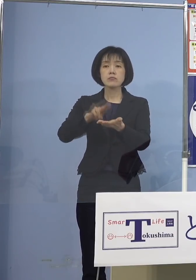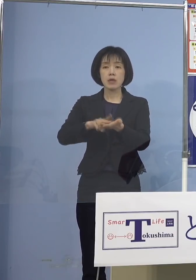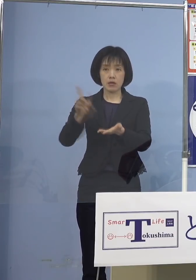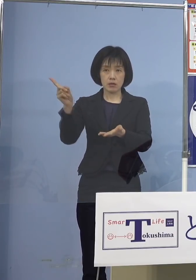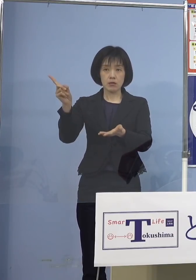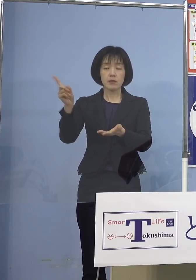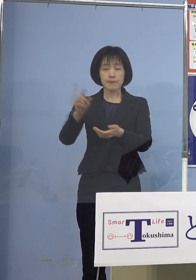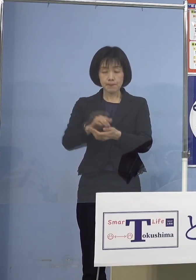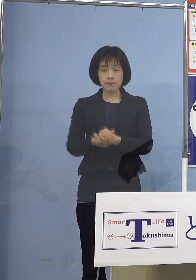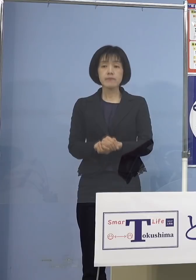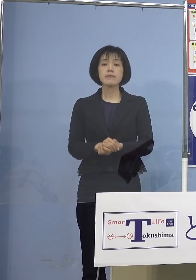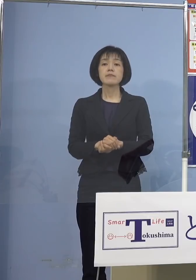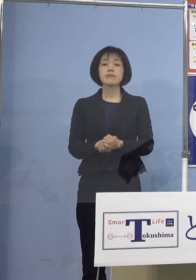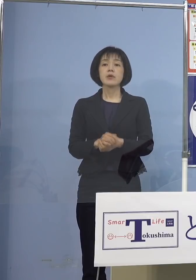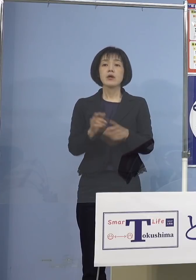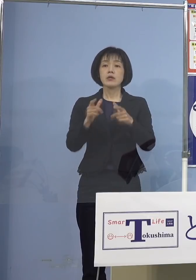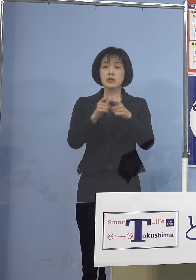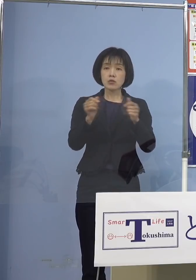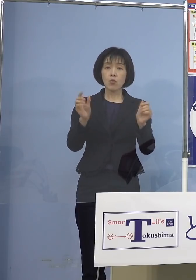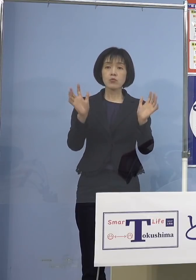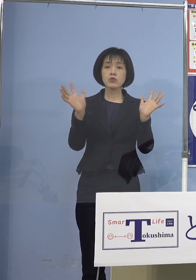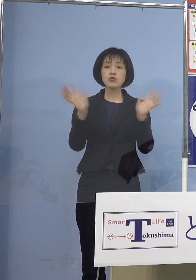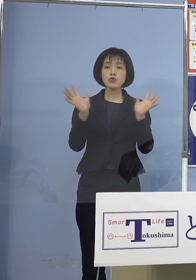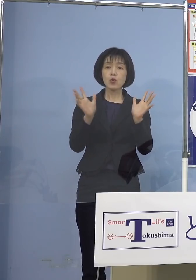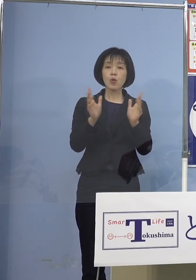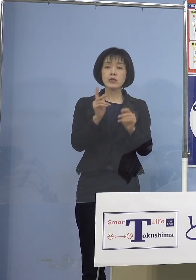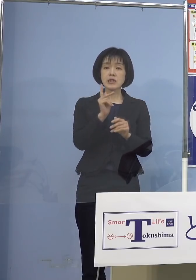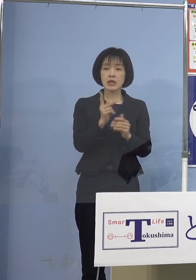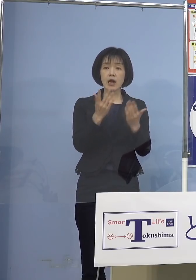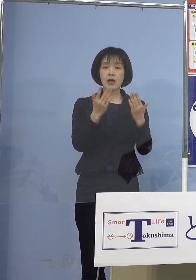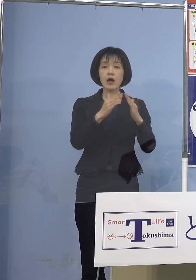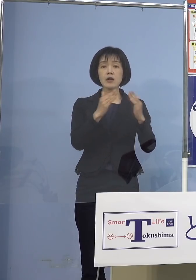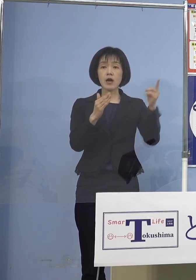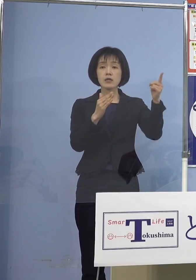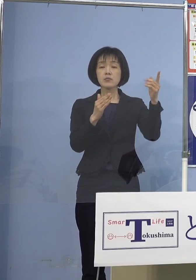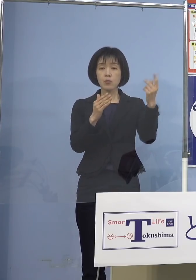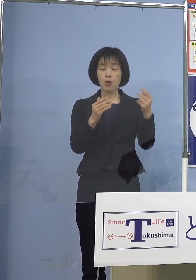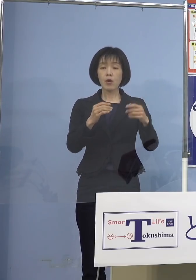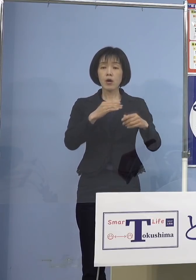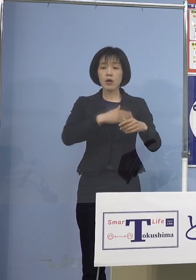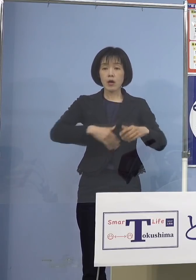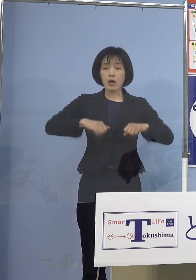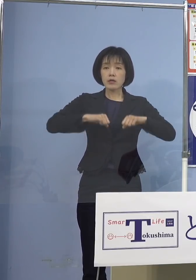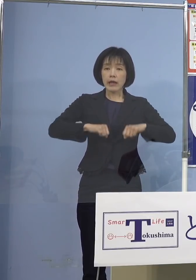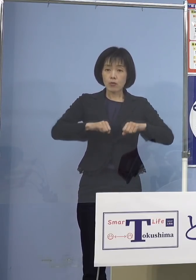また日本小児科学会の方からも 健康な子どもさんへも